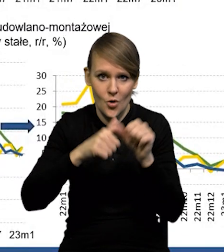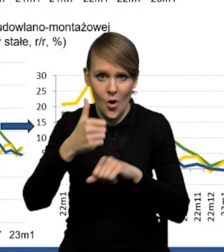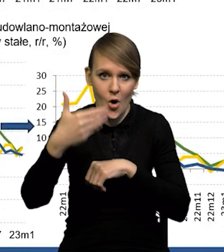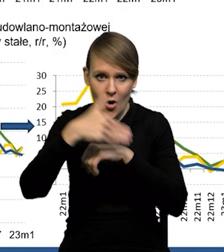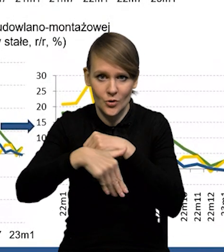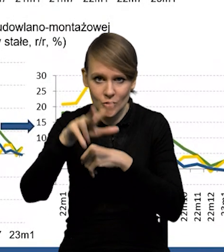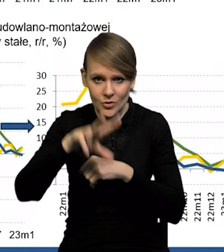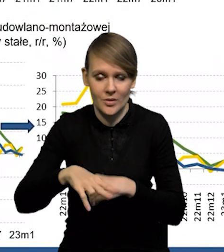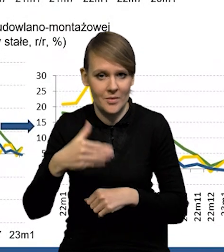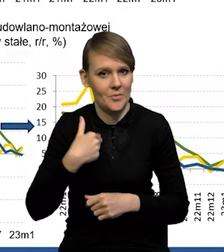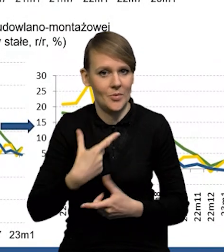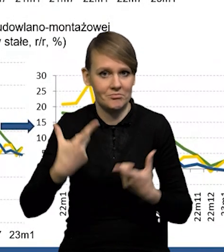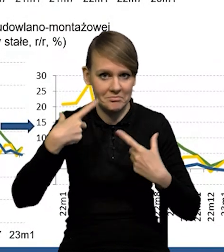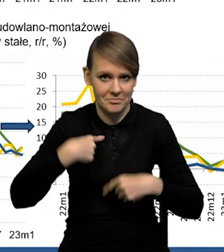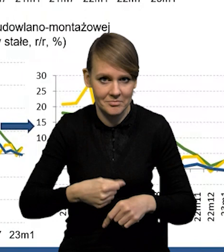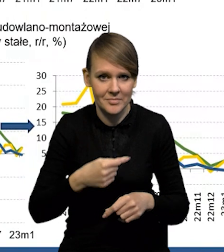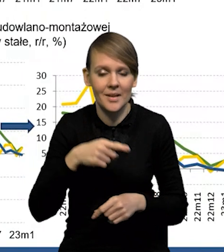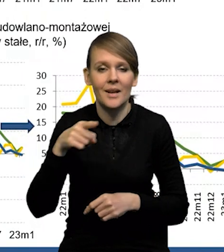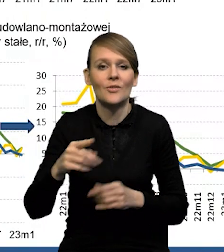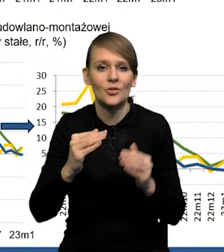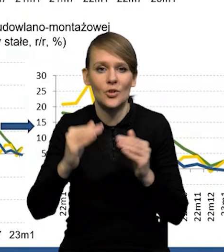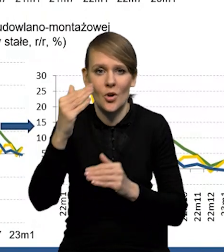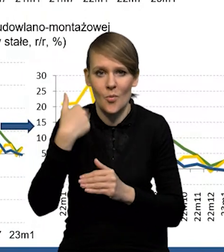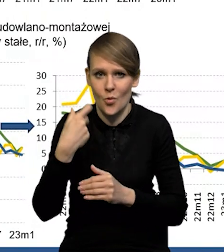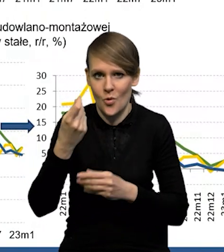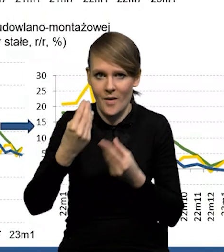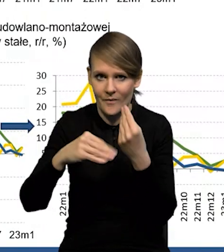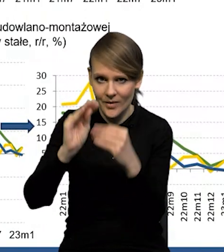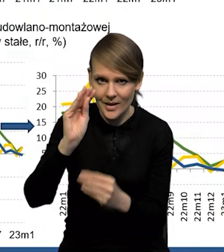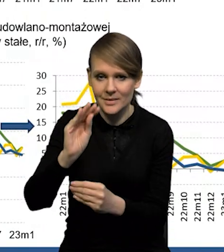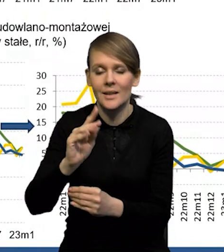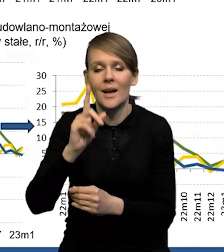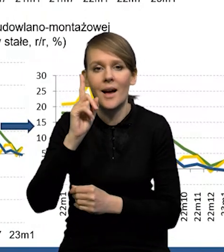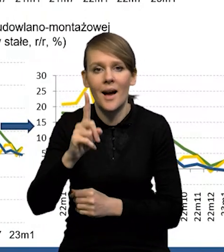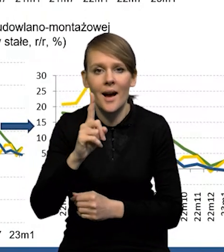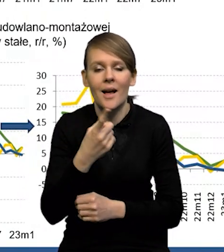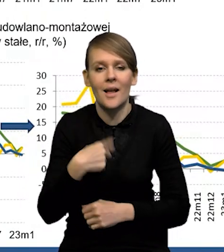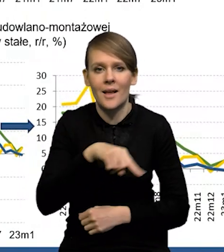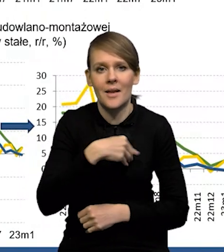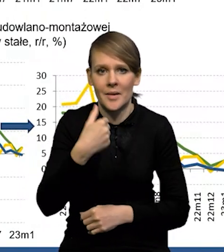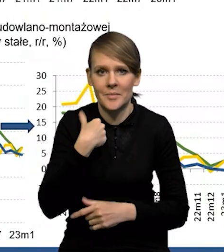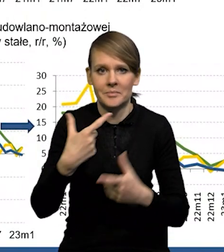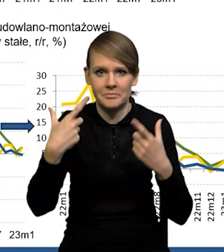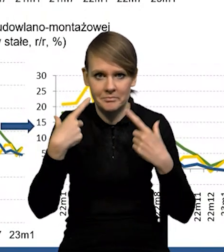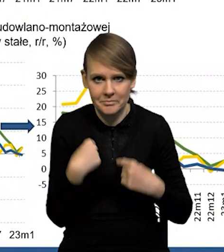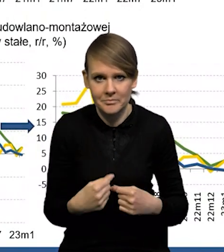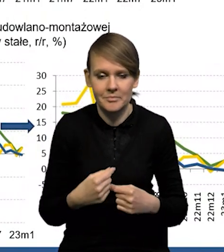Sama dynamika wzrostu, ona była nieco wyższa od naszych oczekiwań. Natomiast zaskoczyły nas jakby dwa komponenty,